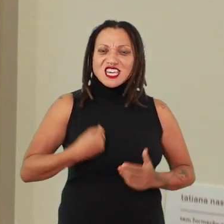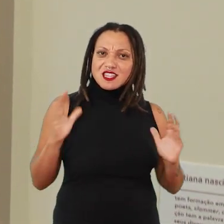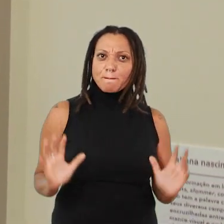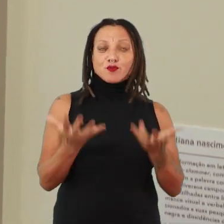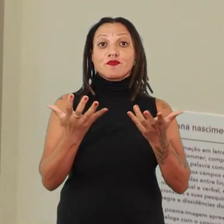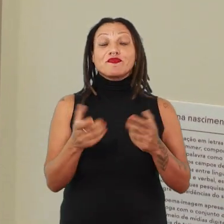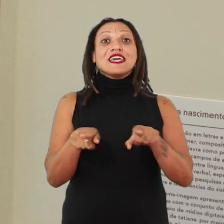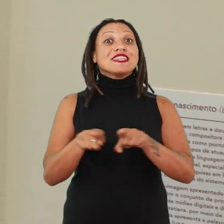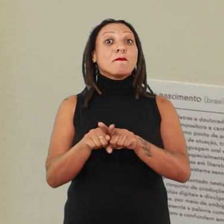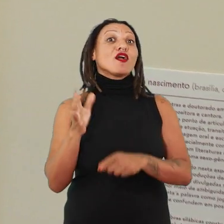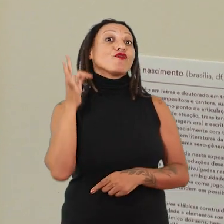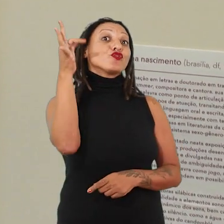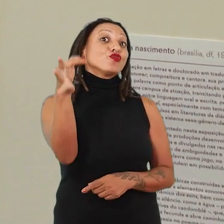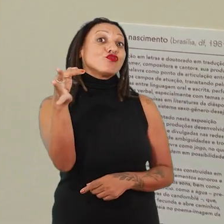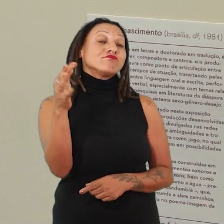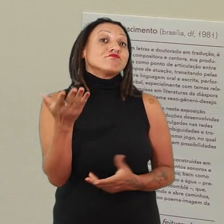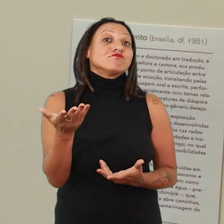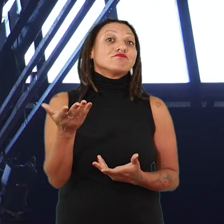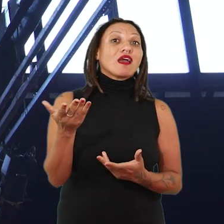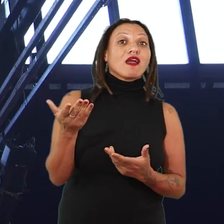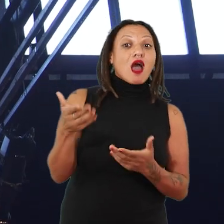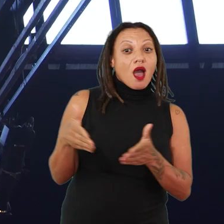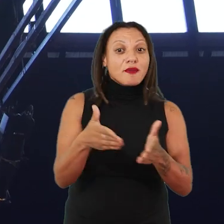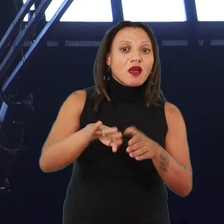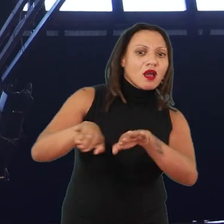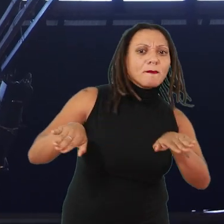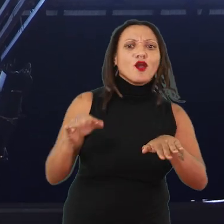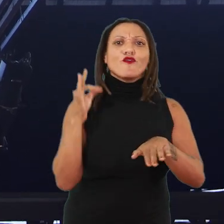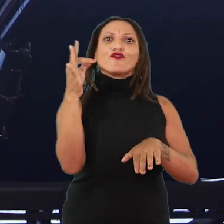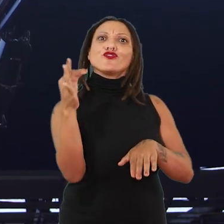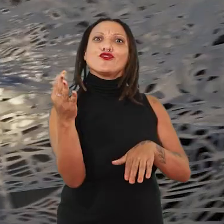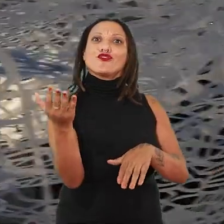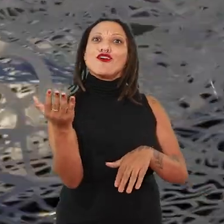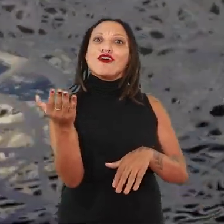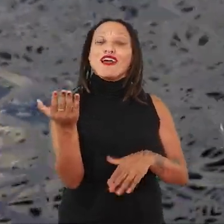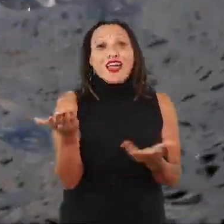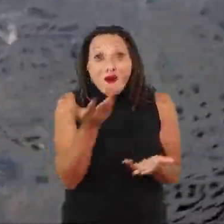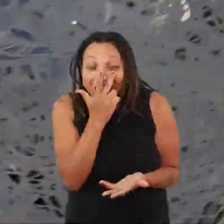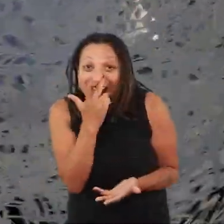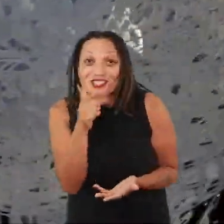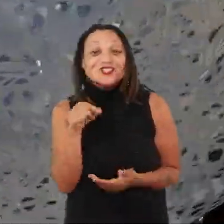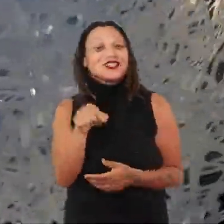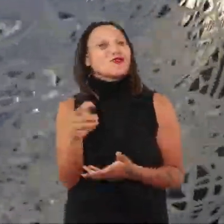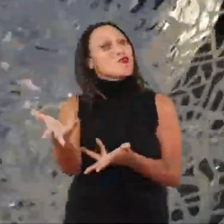e esses futuros que estão sendo chamados nessa abertura de caminhos. Eu acho que essa é uma boa... um bom convite,